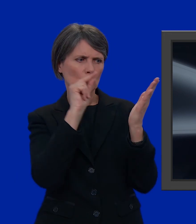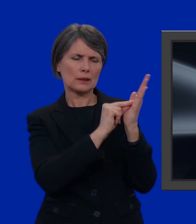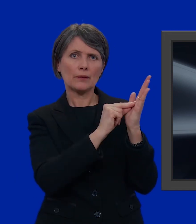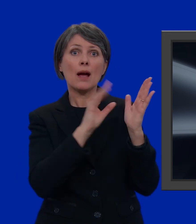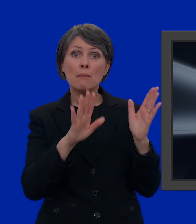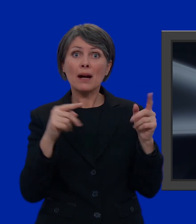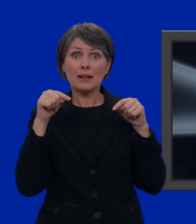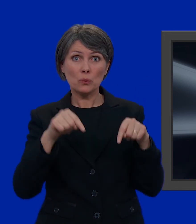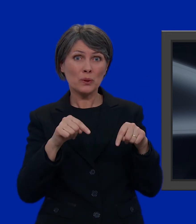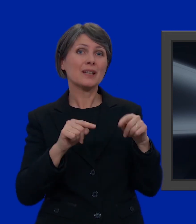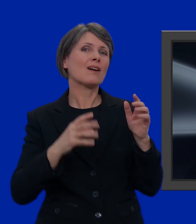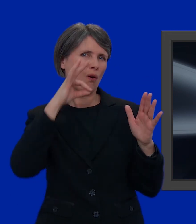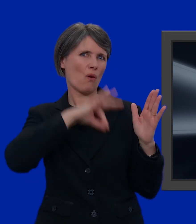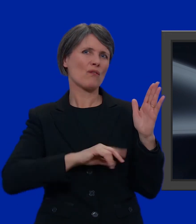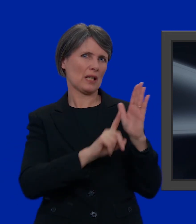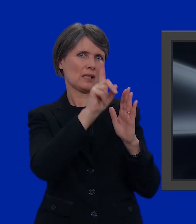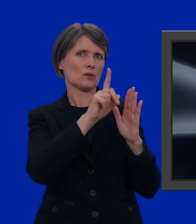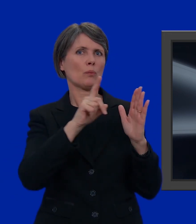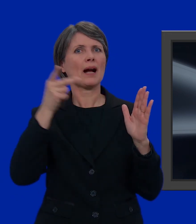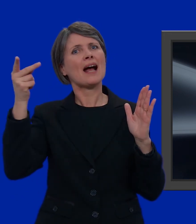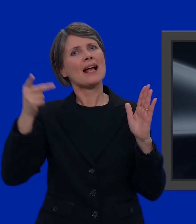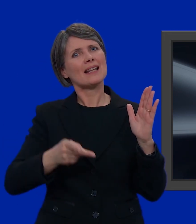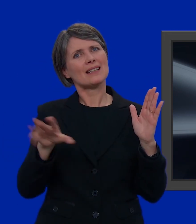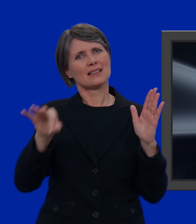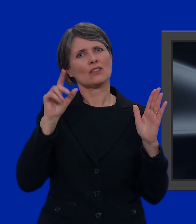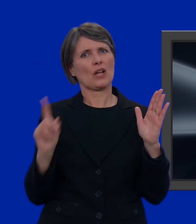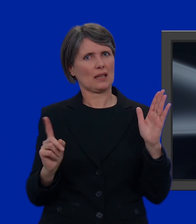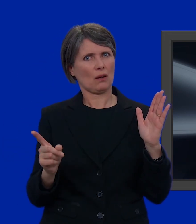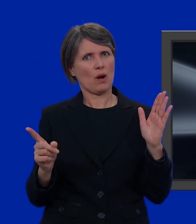Ma in tal caso, in alto, mi conviene indicare la preferenza per una lista.